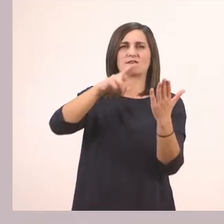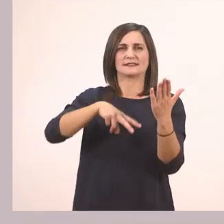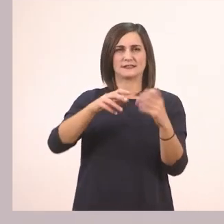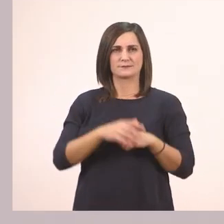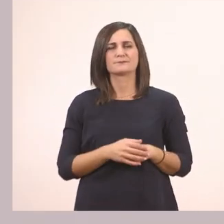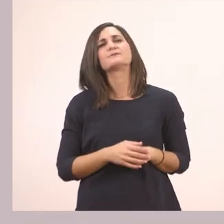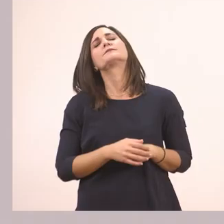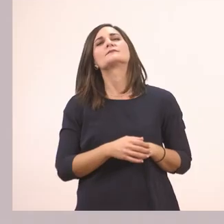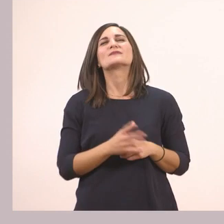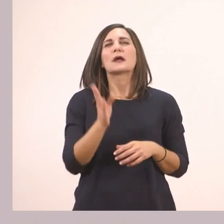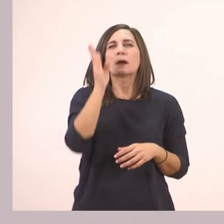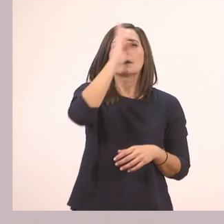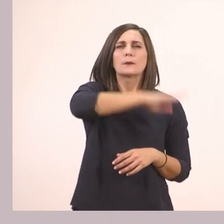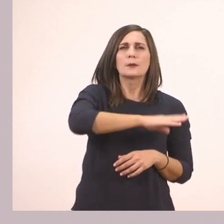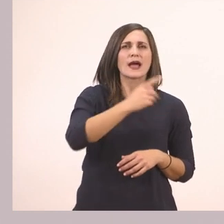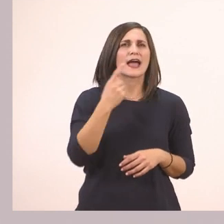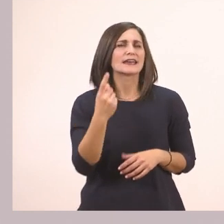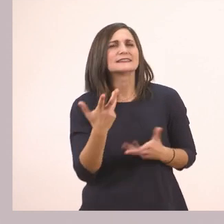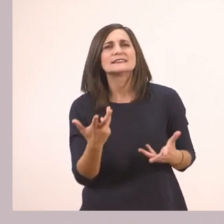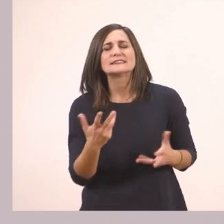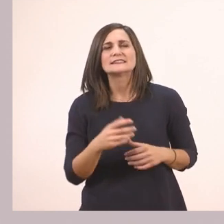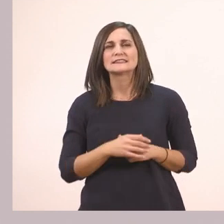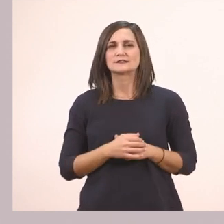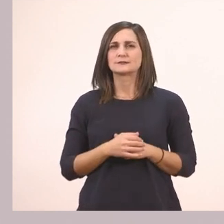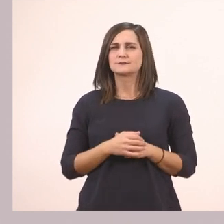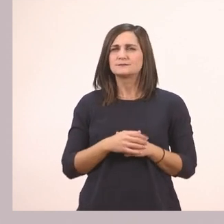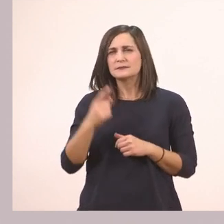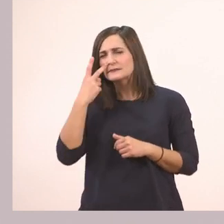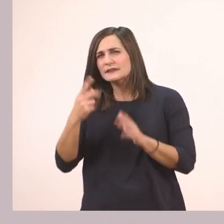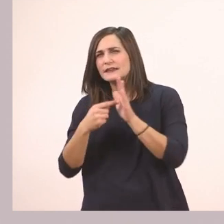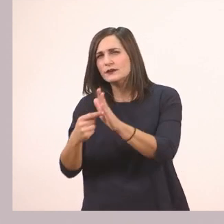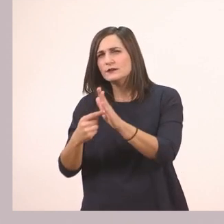Κρύβει ένα... Τι είναι αυτό που μας δείχνει δίπλα;